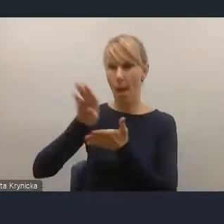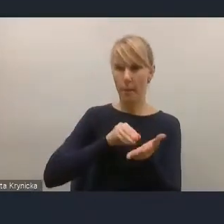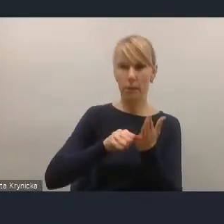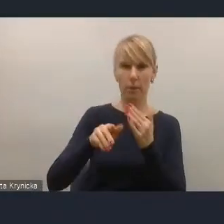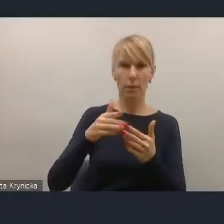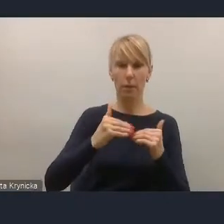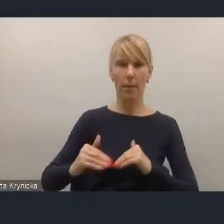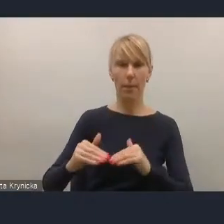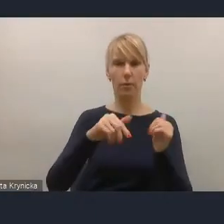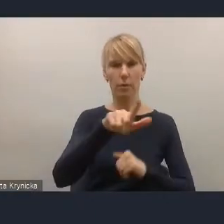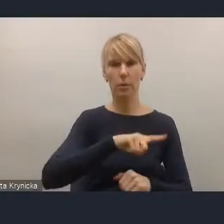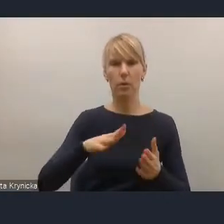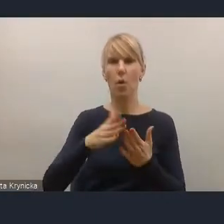Europejskiego Zielonego Ładu,